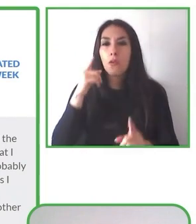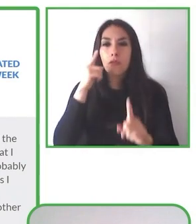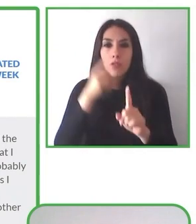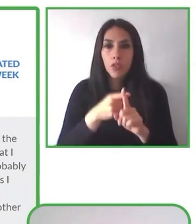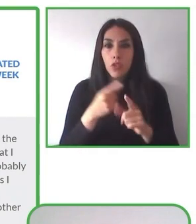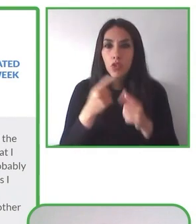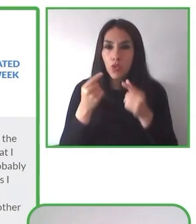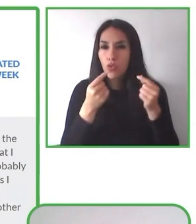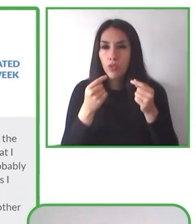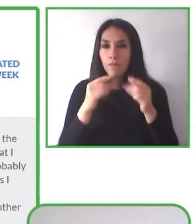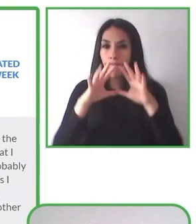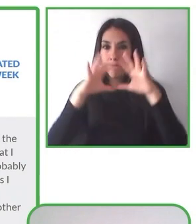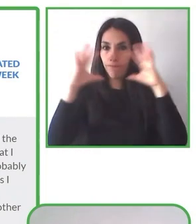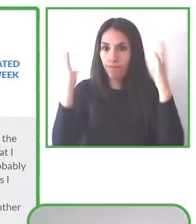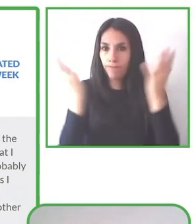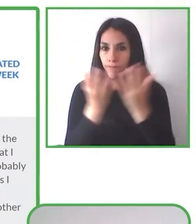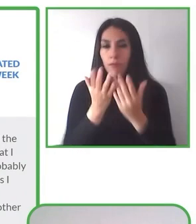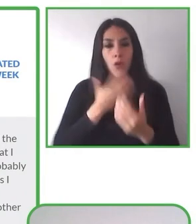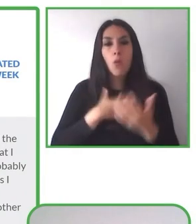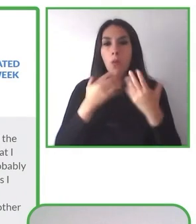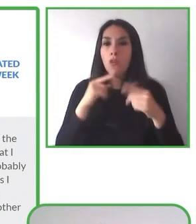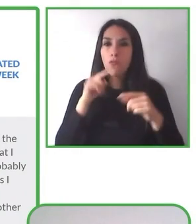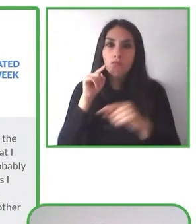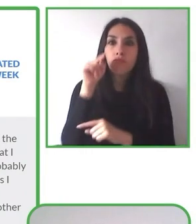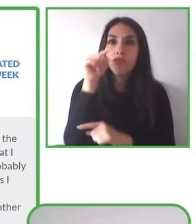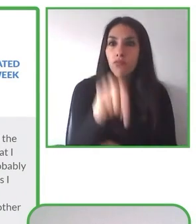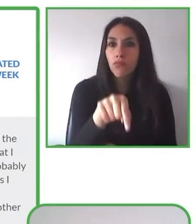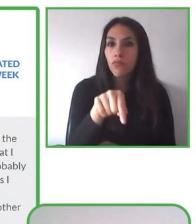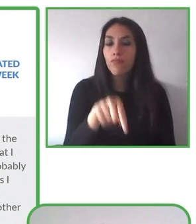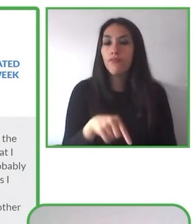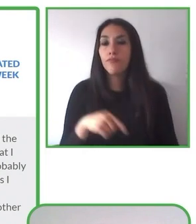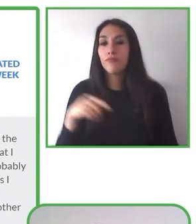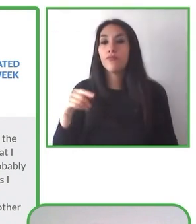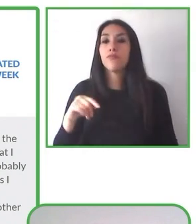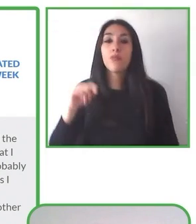propios territorios, de tal manera de resaltar la flora, la fauna y las actividades